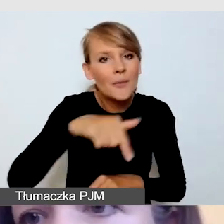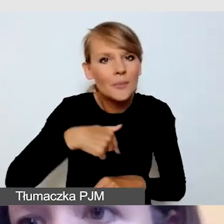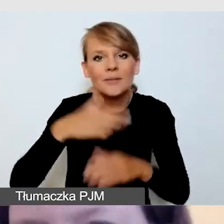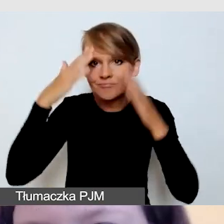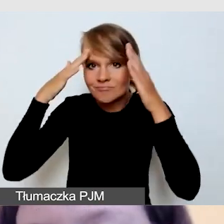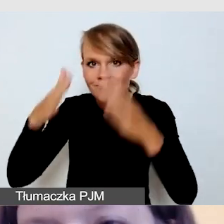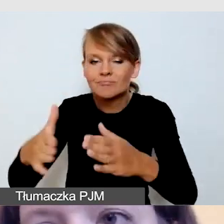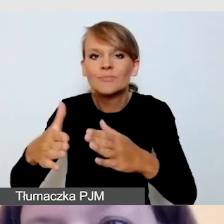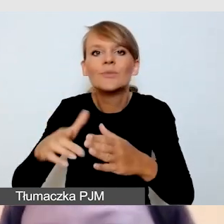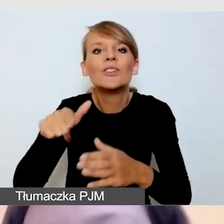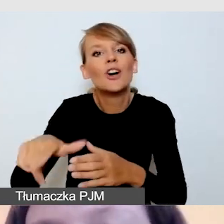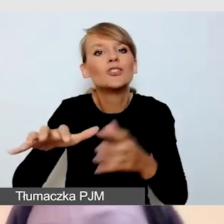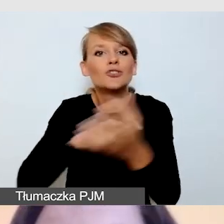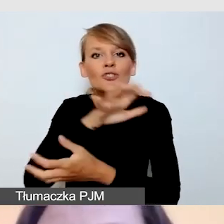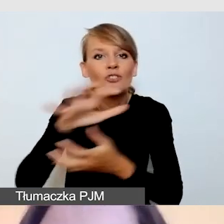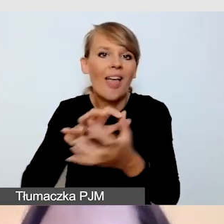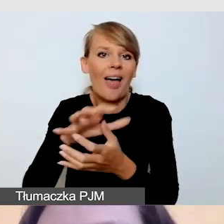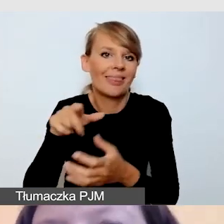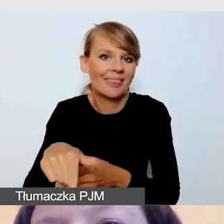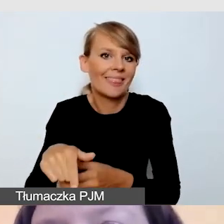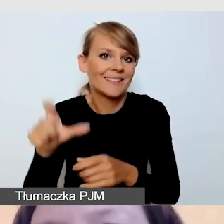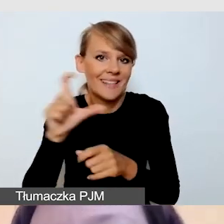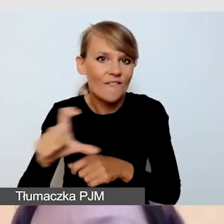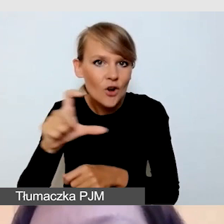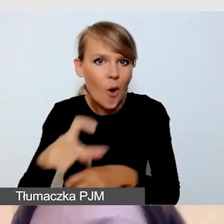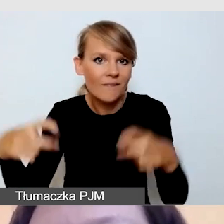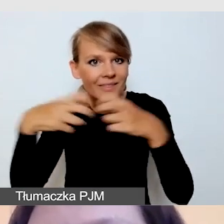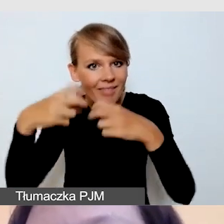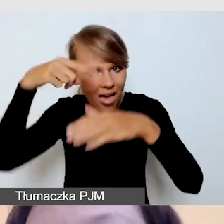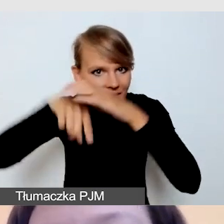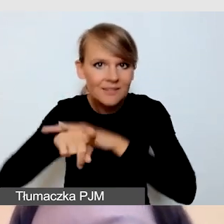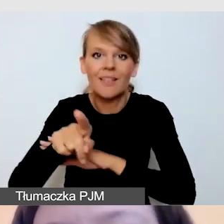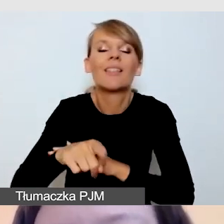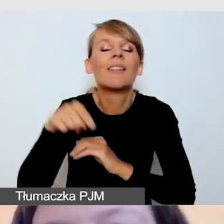Skoncentrujemy się na tym, co dotyczy dostępności transmisji.